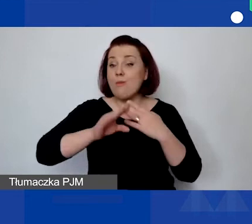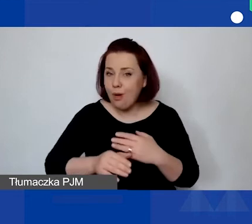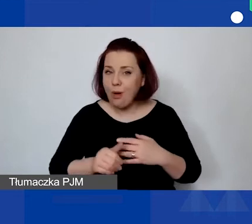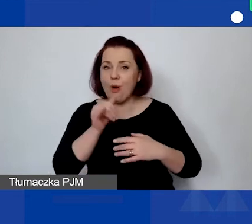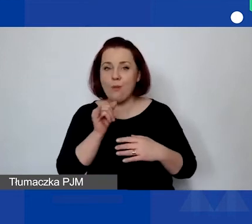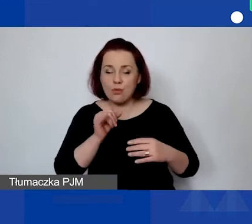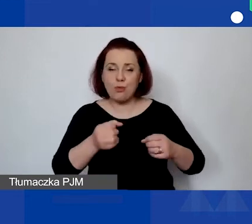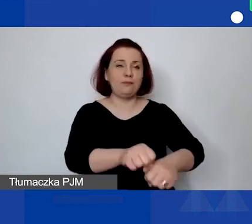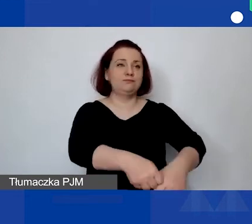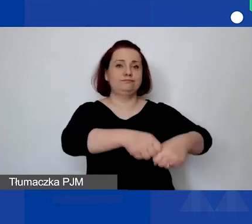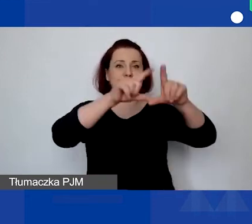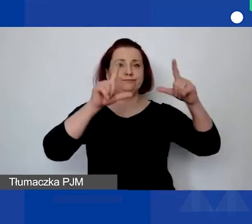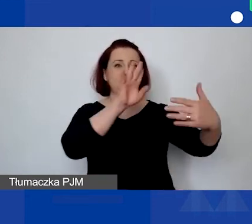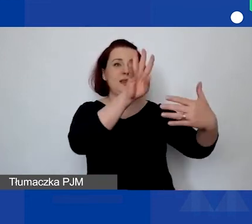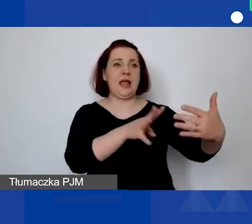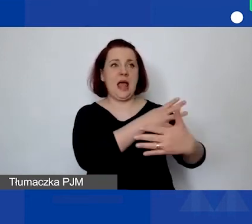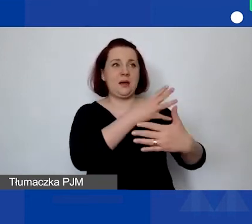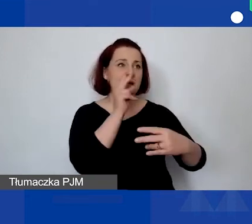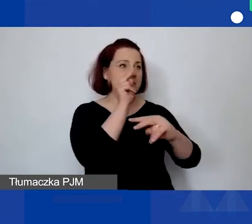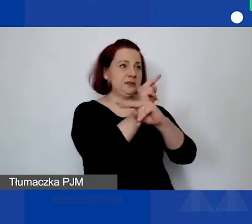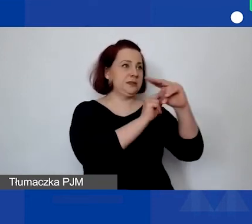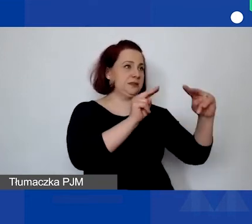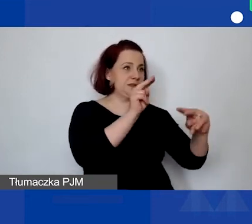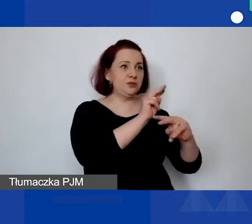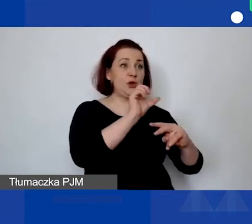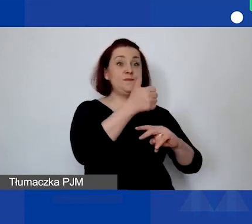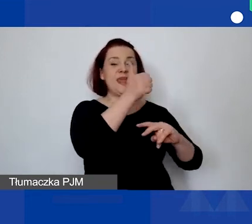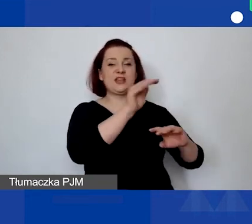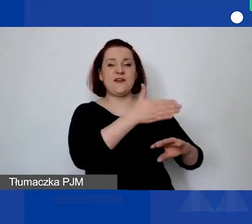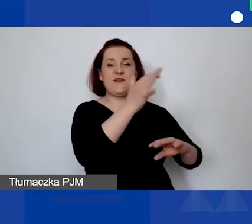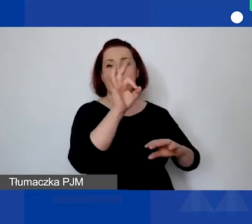do pierwszej wersji budżetu państwa projektu.